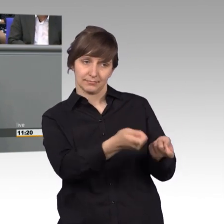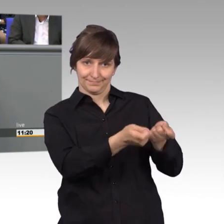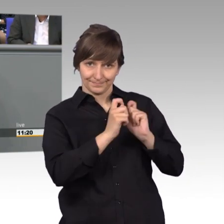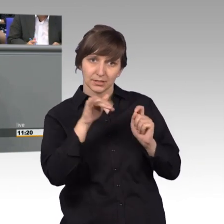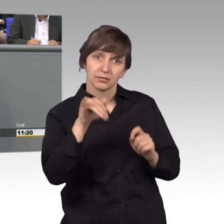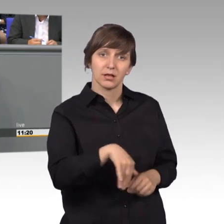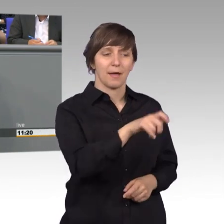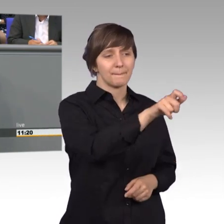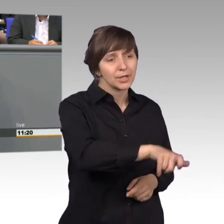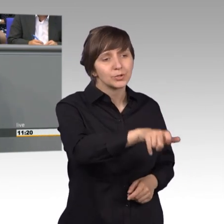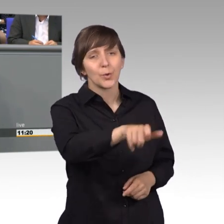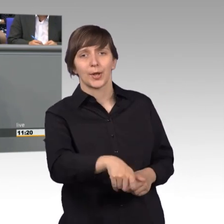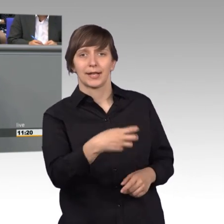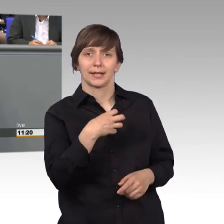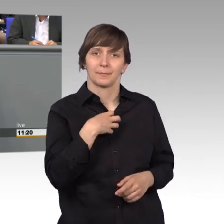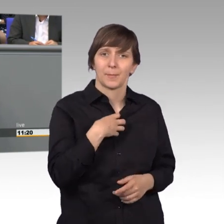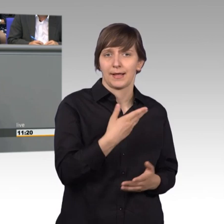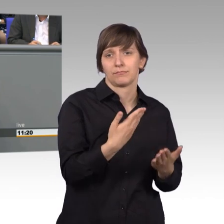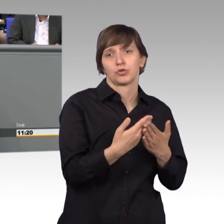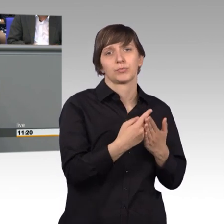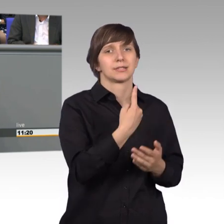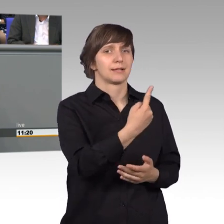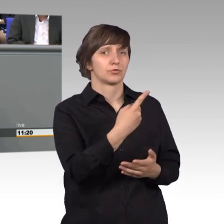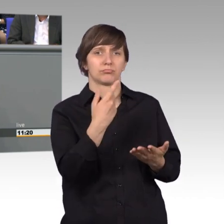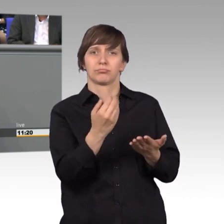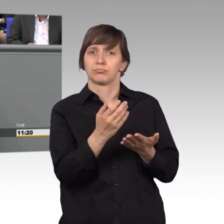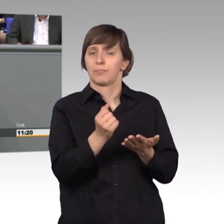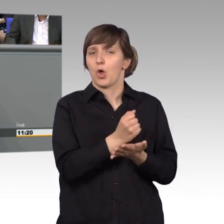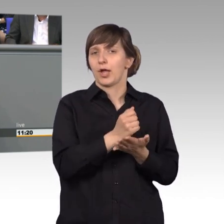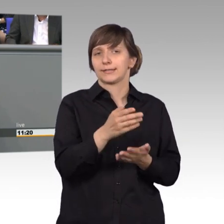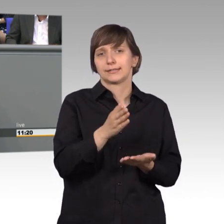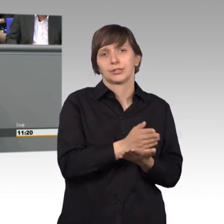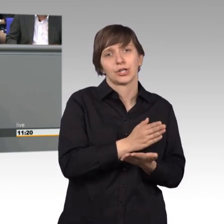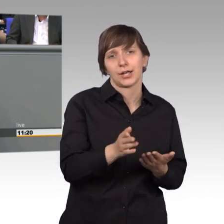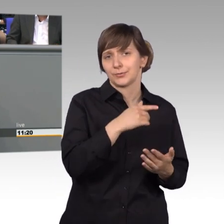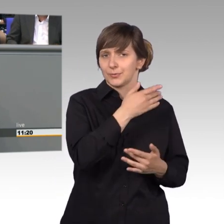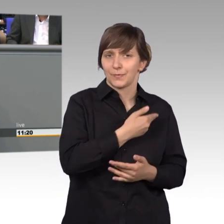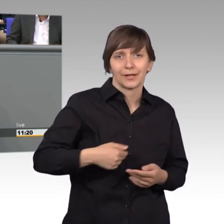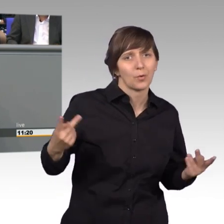Sie waren unzufrieden mit einer Behördenentscheidung oder aber hatten auch Alltagsprobleme vorzubringen